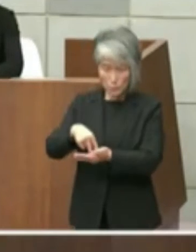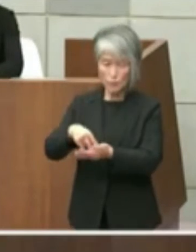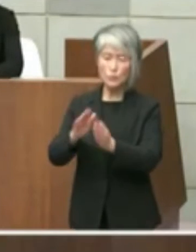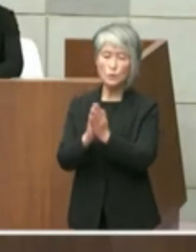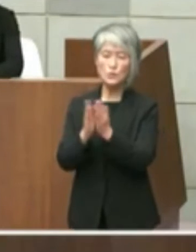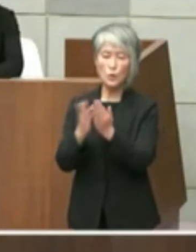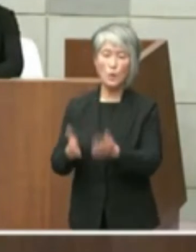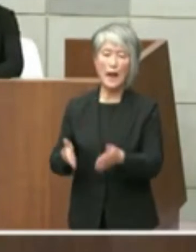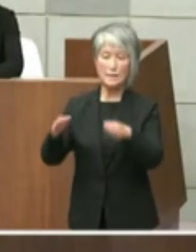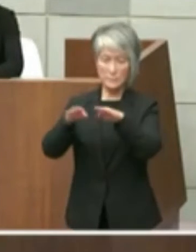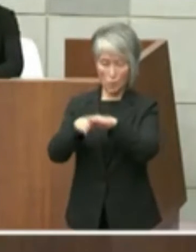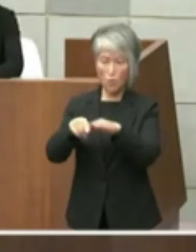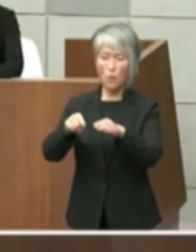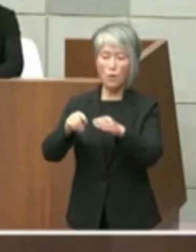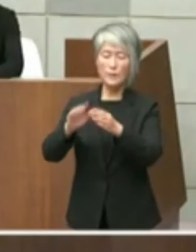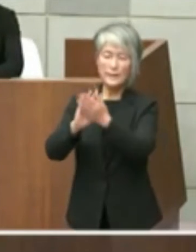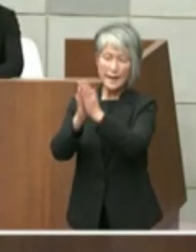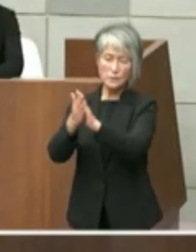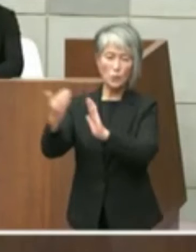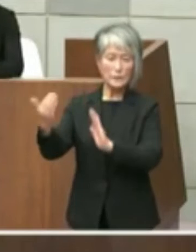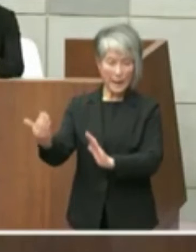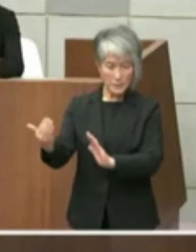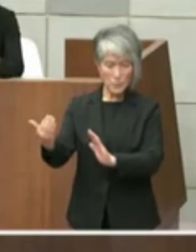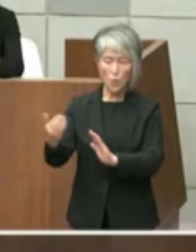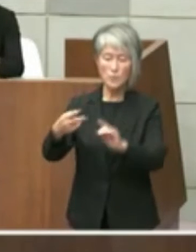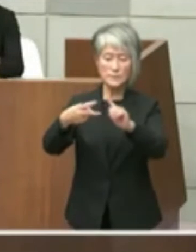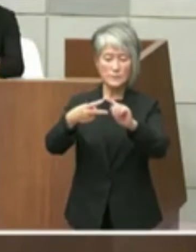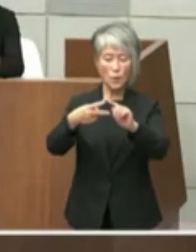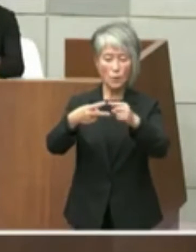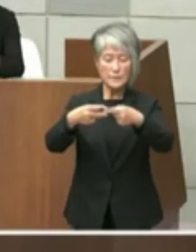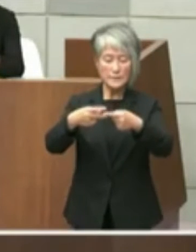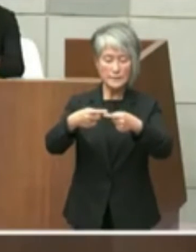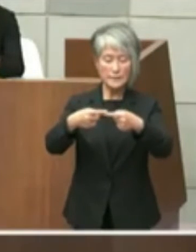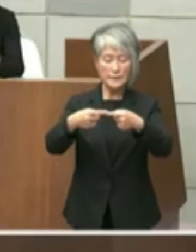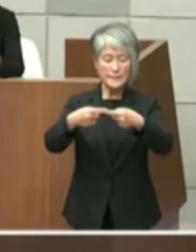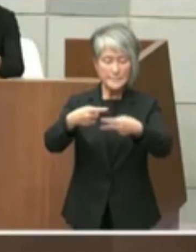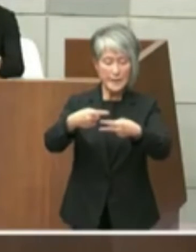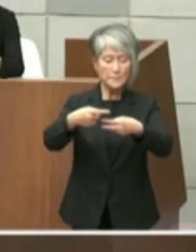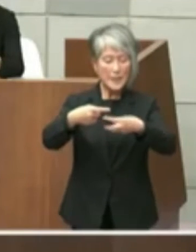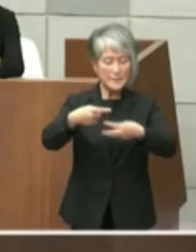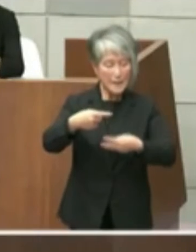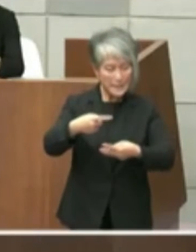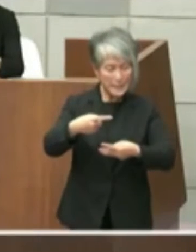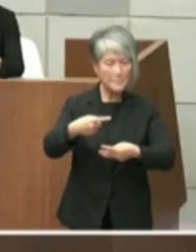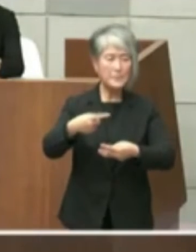の2点目と3点目につきまして 市長答弁と重複する部分もございますがお